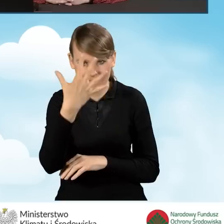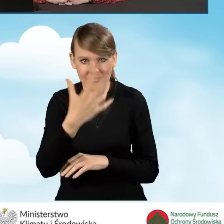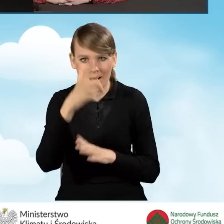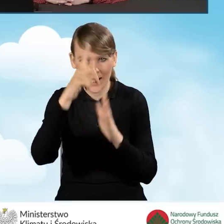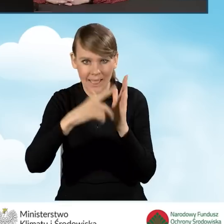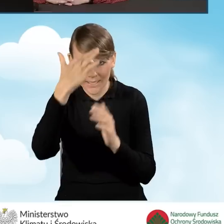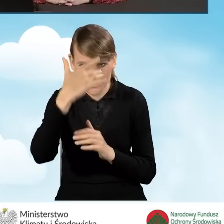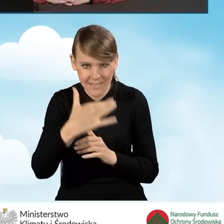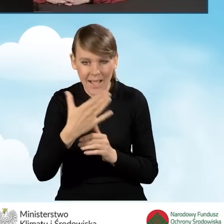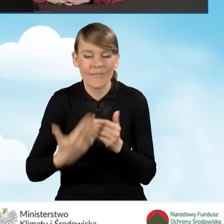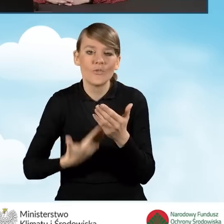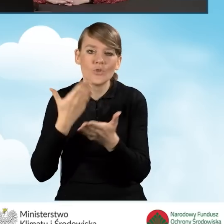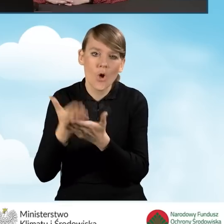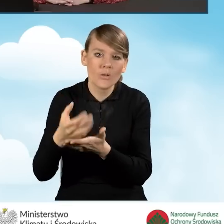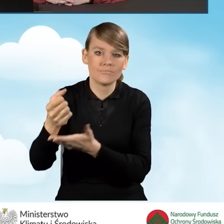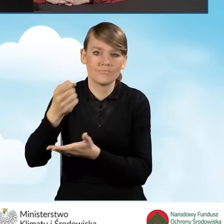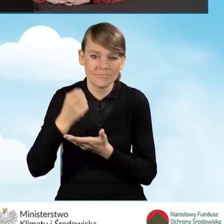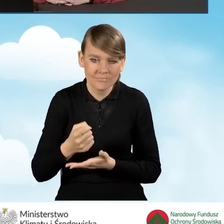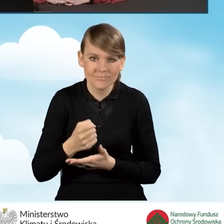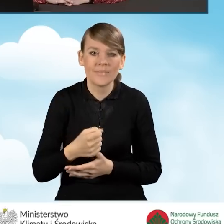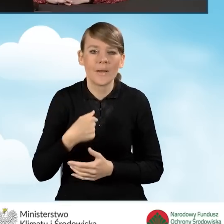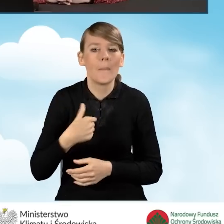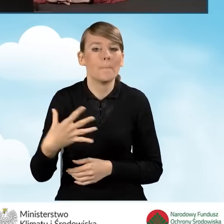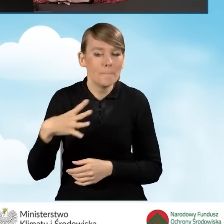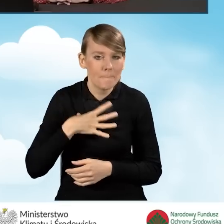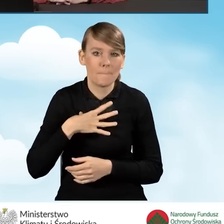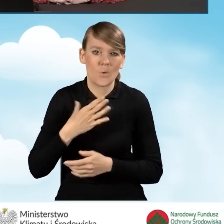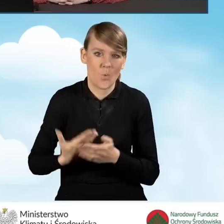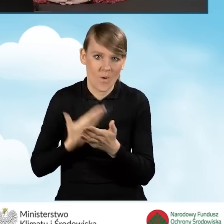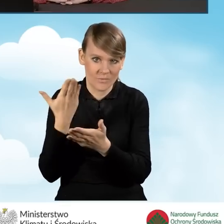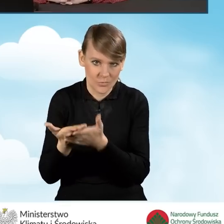wniosków o dofinansowanie, które składaliśmy w ramach naszego wniosku.